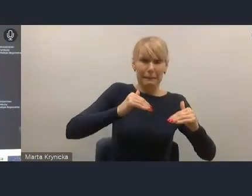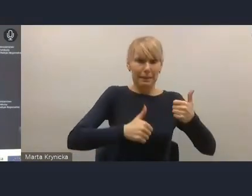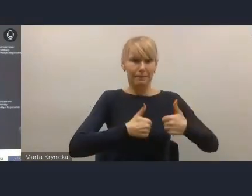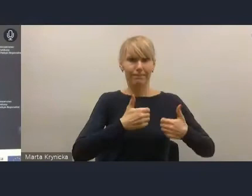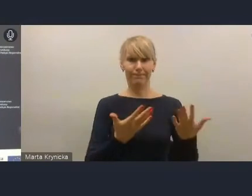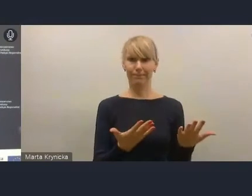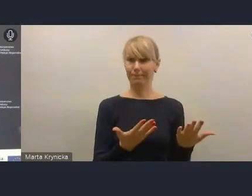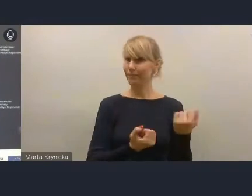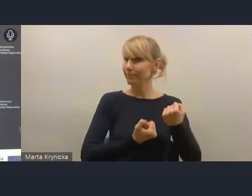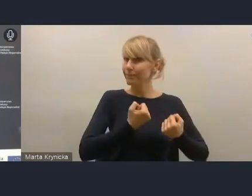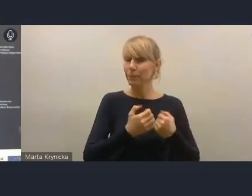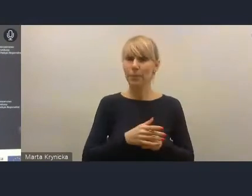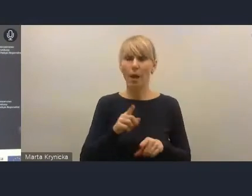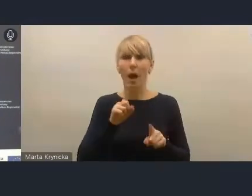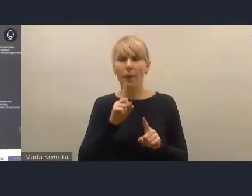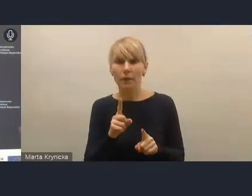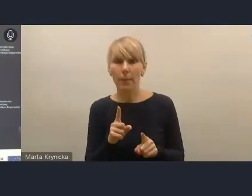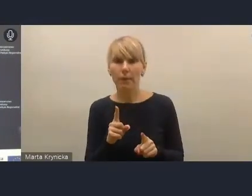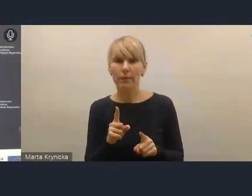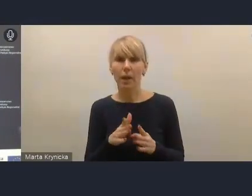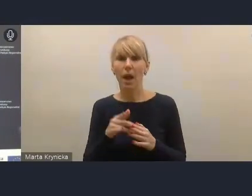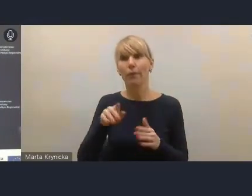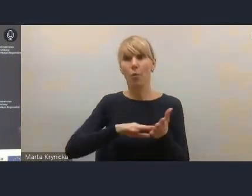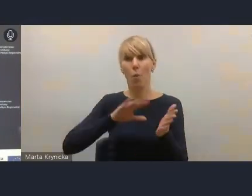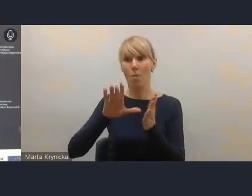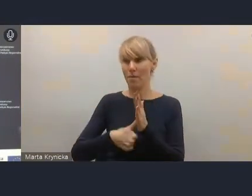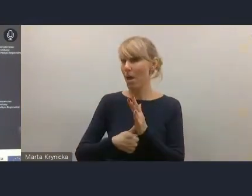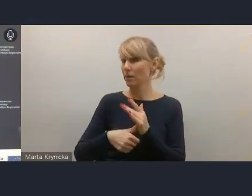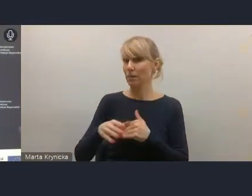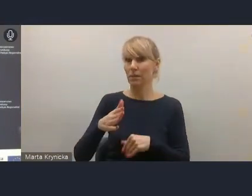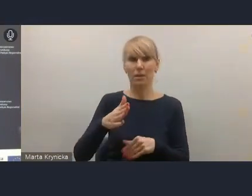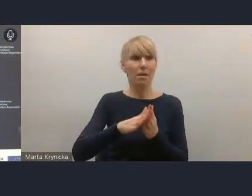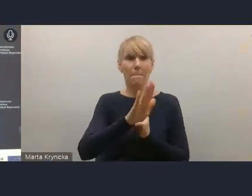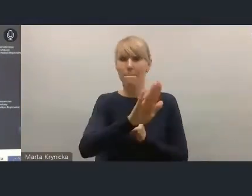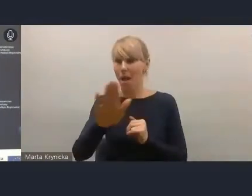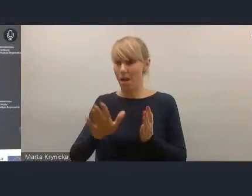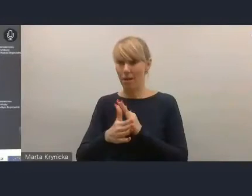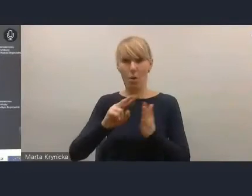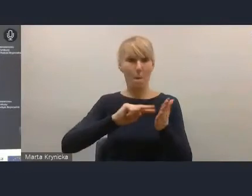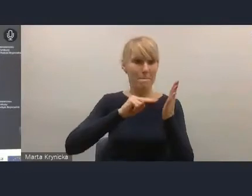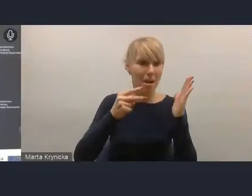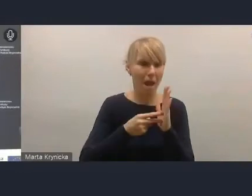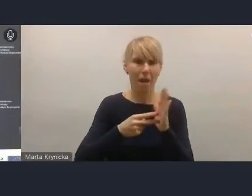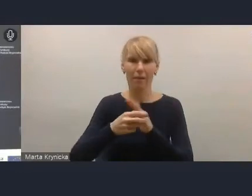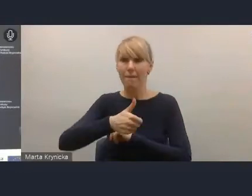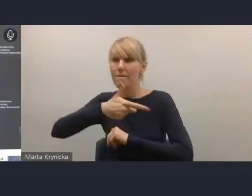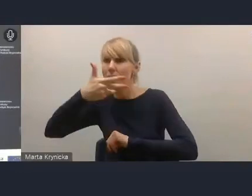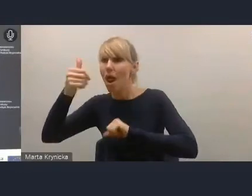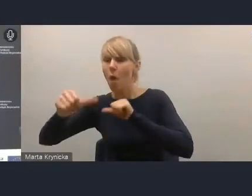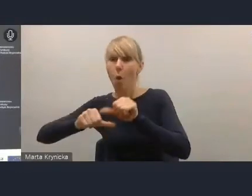a tymczasem miasta mają plany, wieloletnie umowy, które teraz będą musiały być zrewidowane.